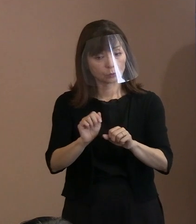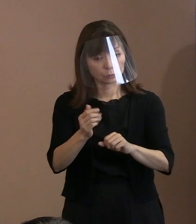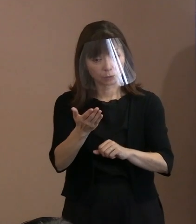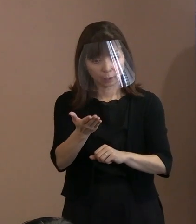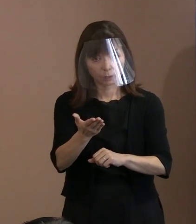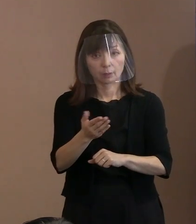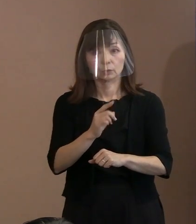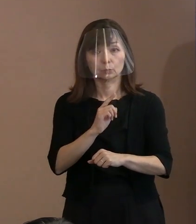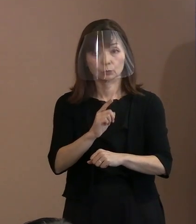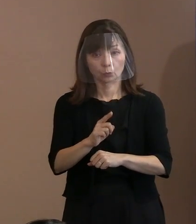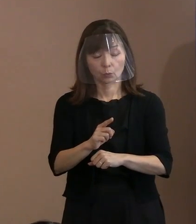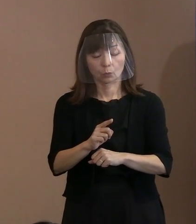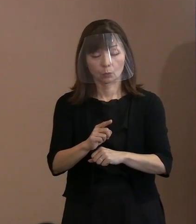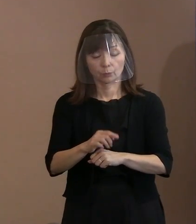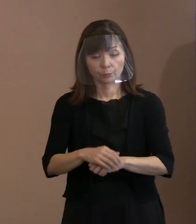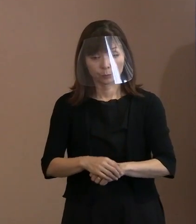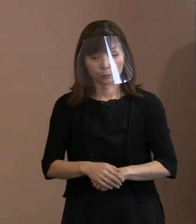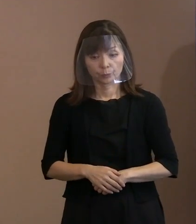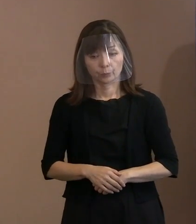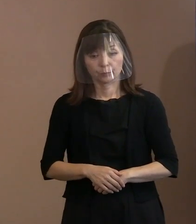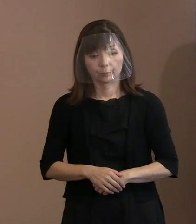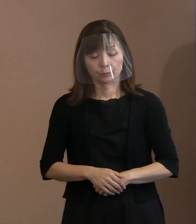被爆を受けた､実体験を受けた､